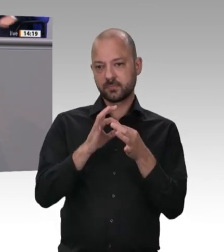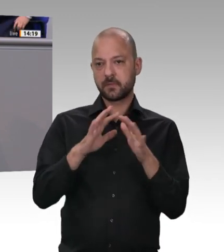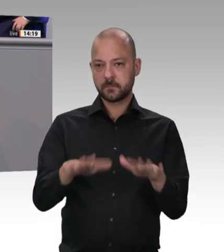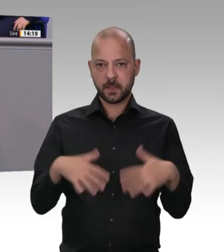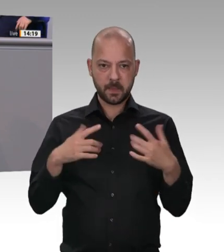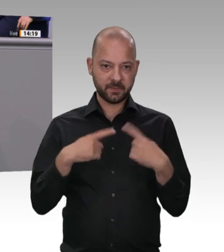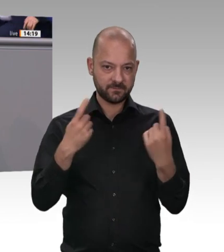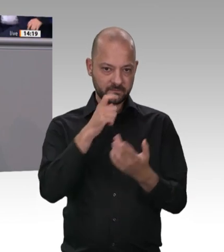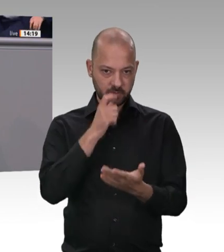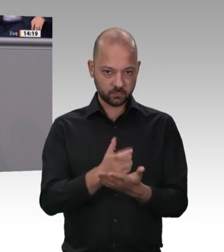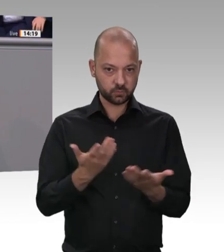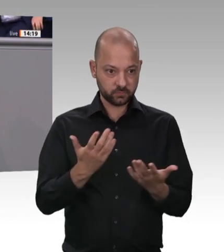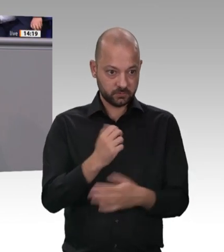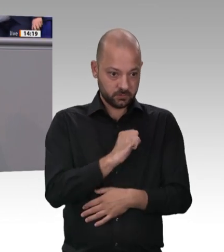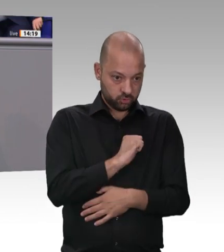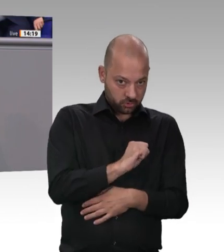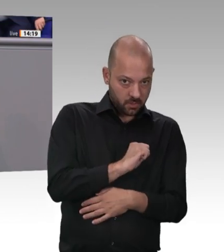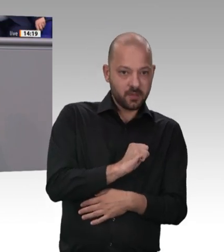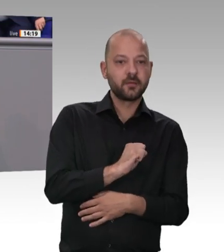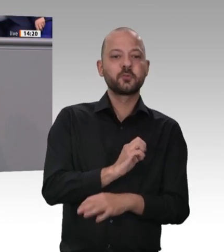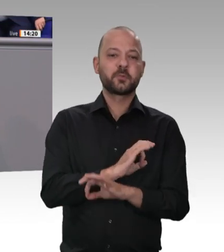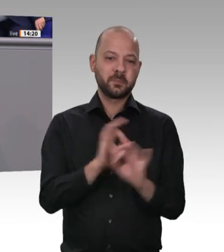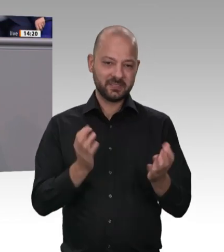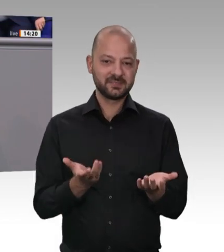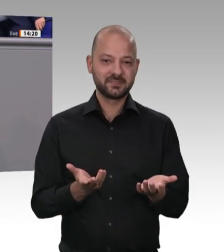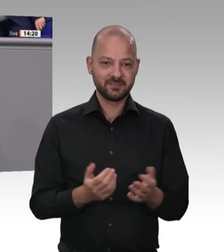werden, die viel Geld für Kampagnen aufwenden werden – – – Ich sage Ihnen mal was